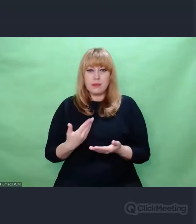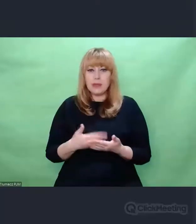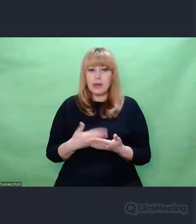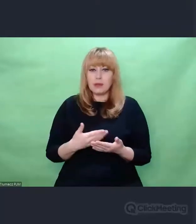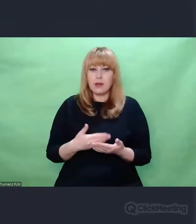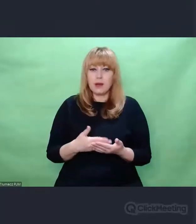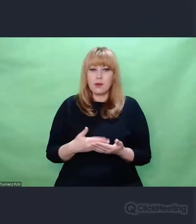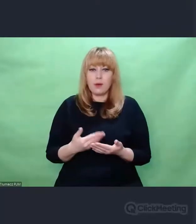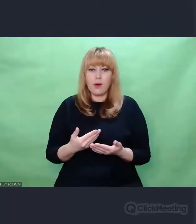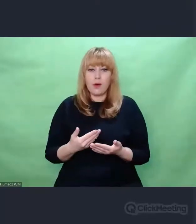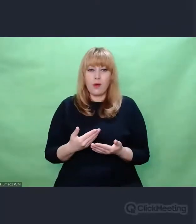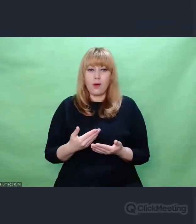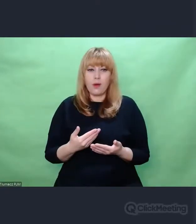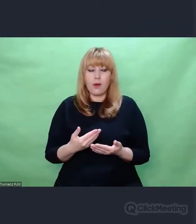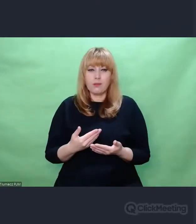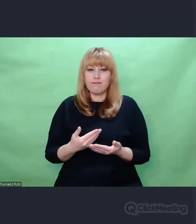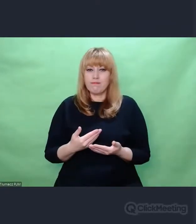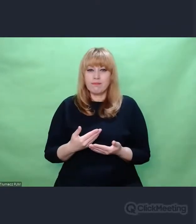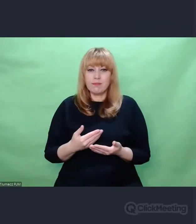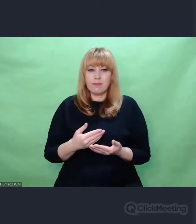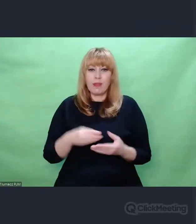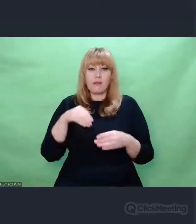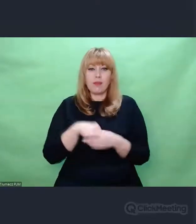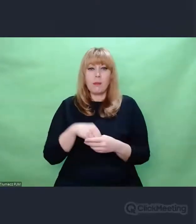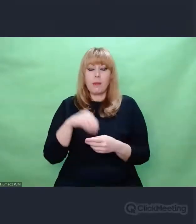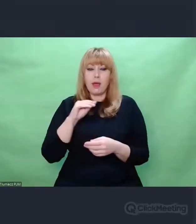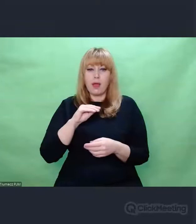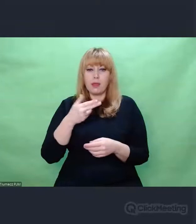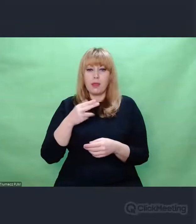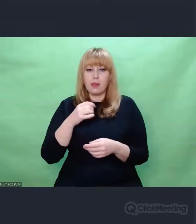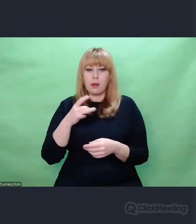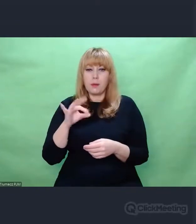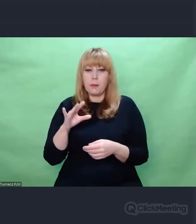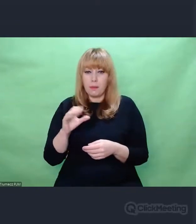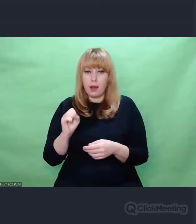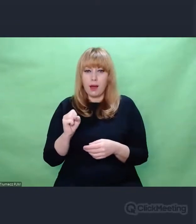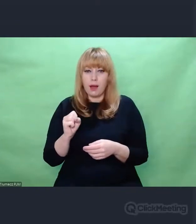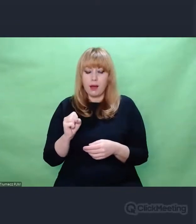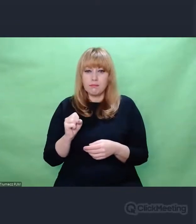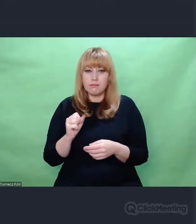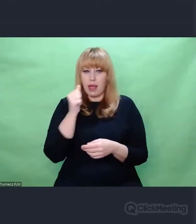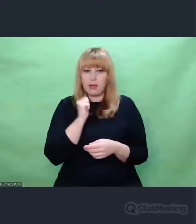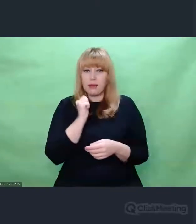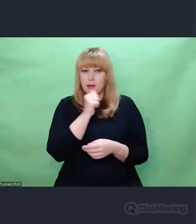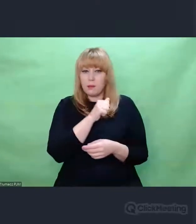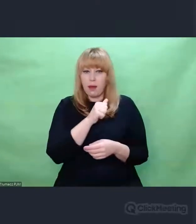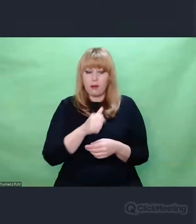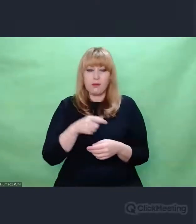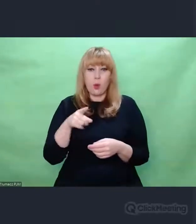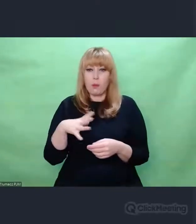przebiegała bardzo interesująco. Nie będę opowiadał o początkach,